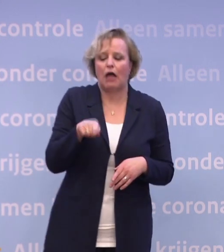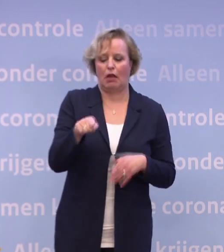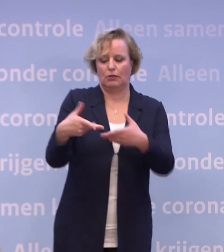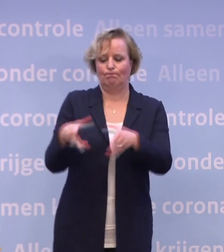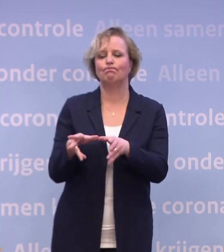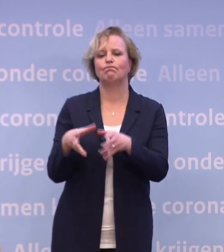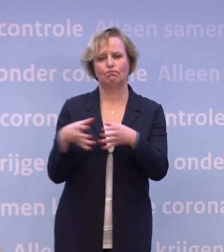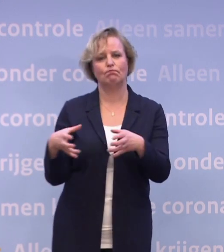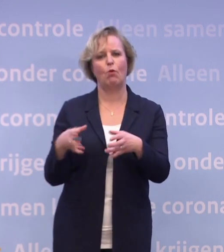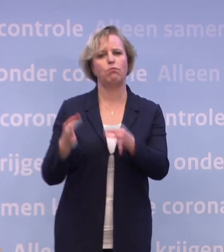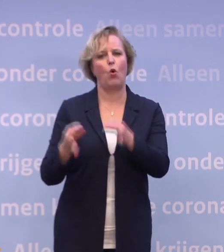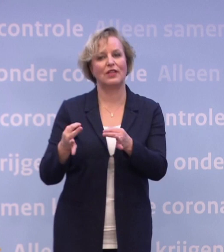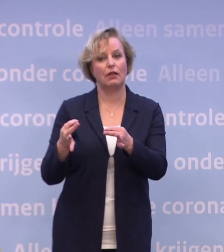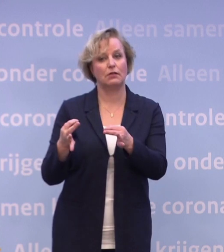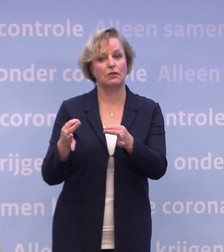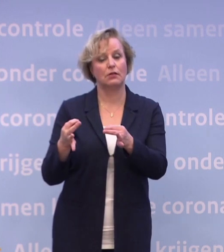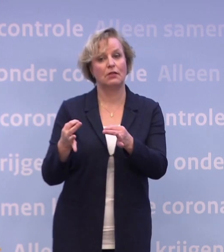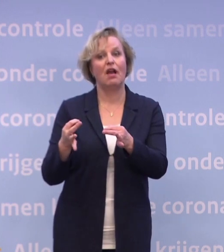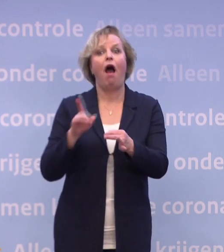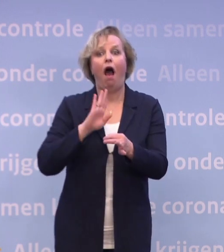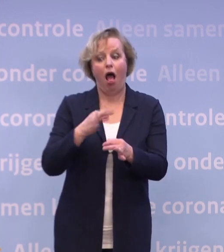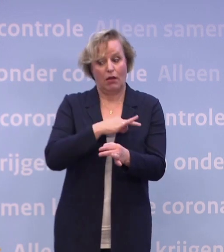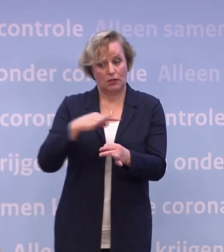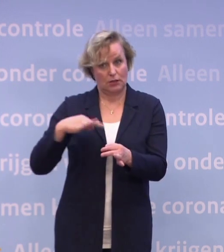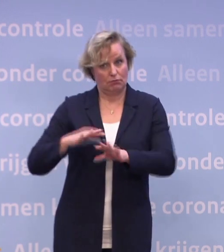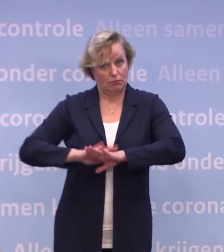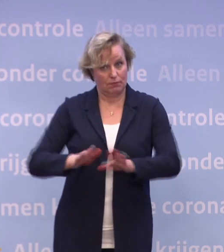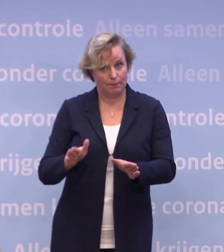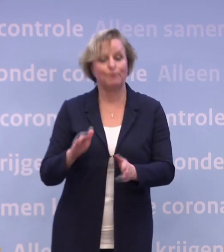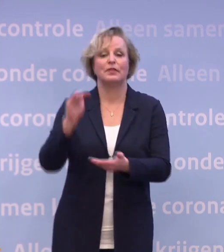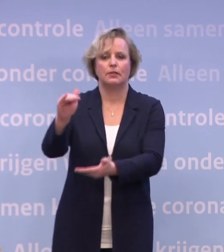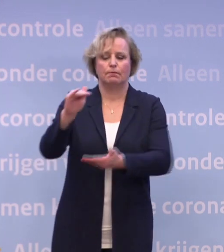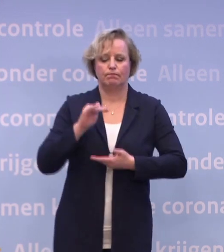En na toelating krijgen we een vaccin in verschillende leveringen binnen.